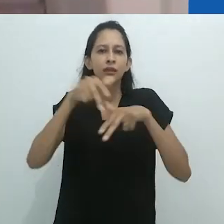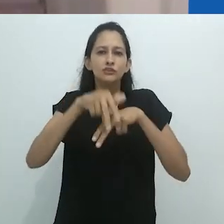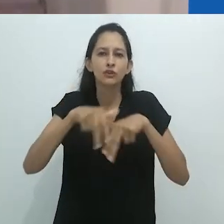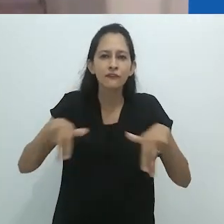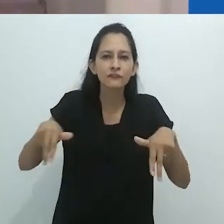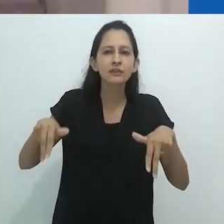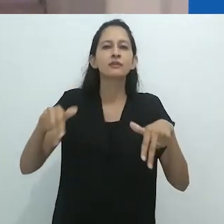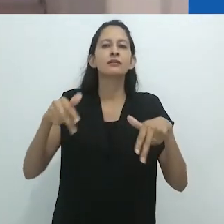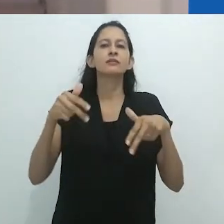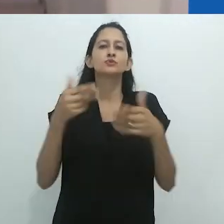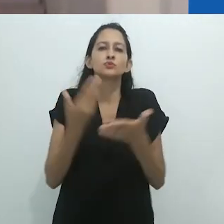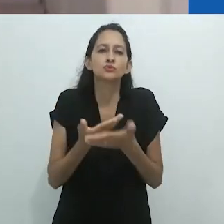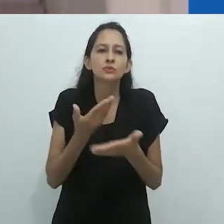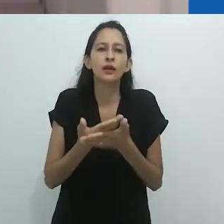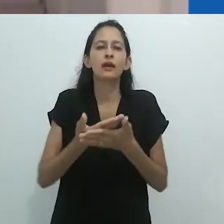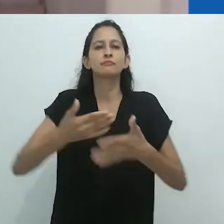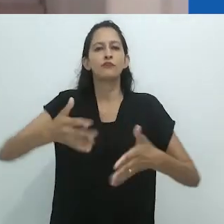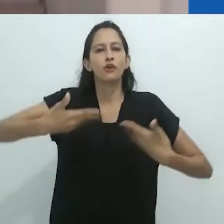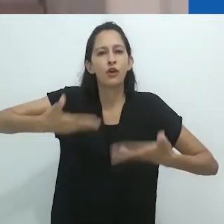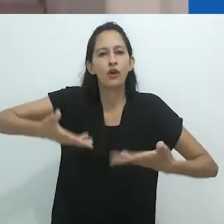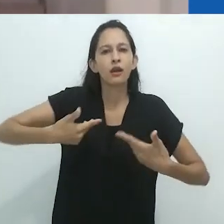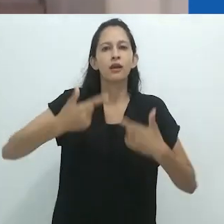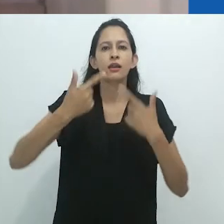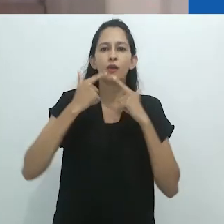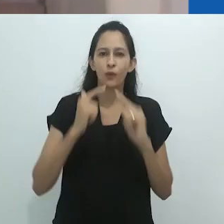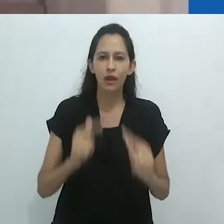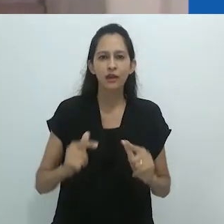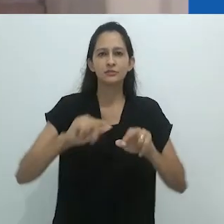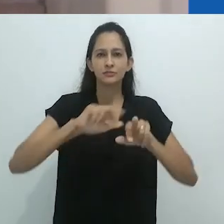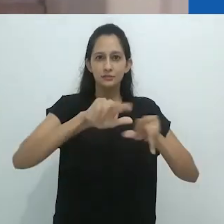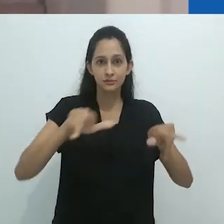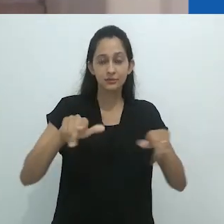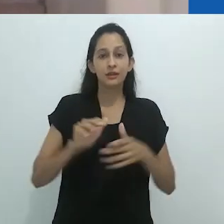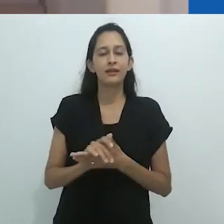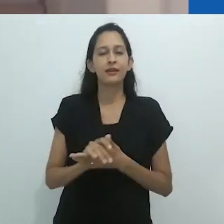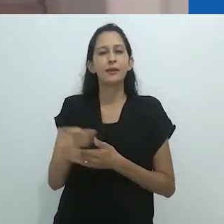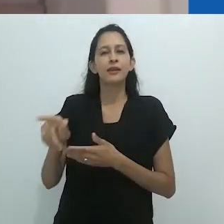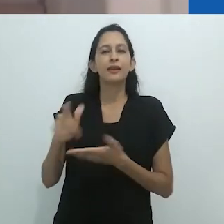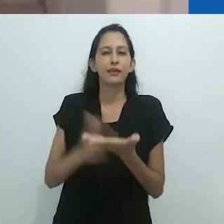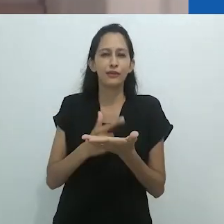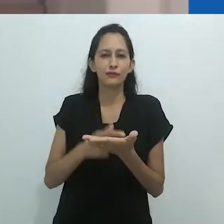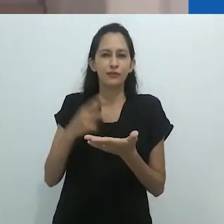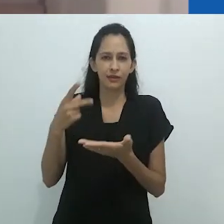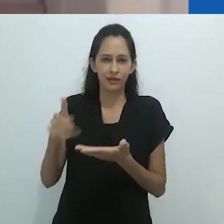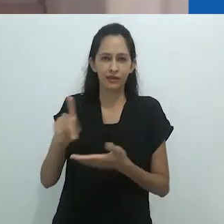“Xamanismo, Colonialismo e o Homem Selvagem: um estudo sobre o terror e a cura”